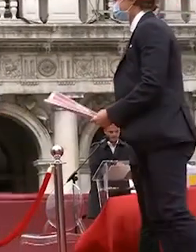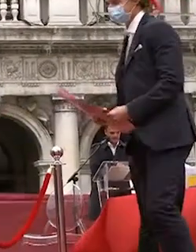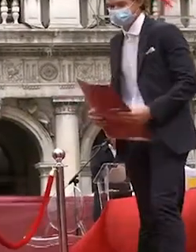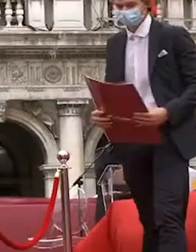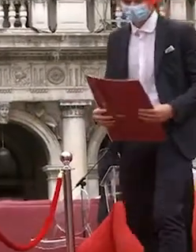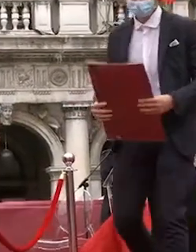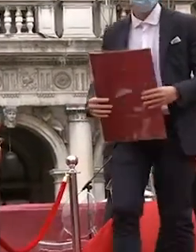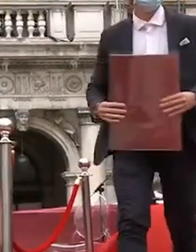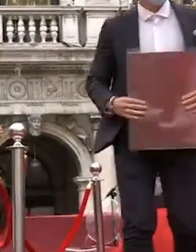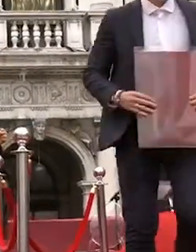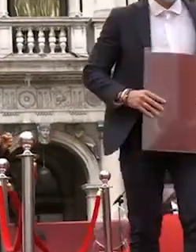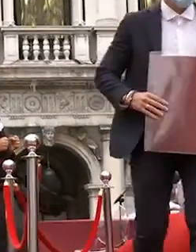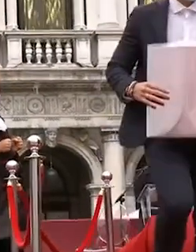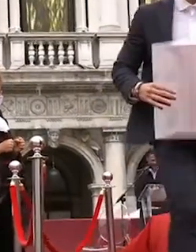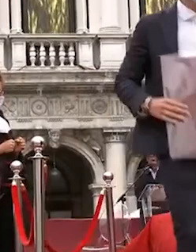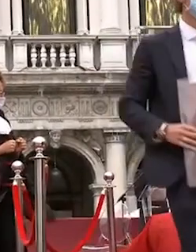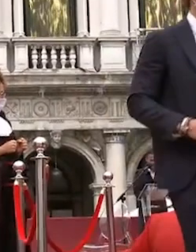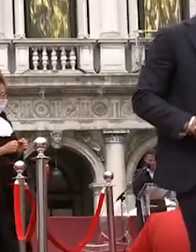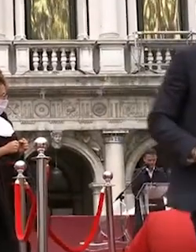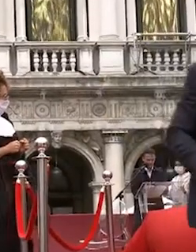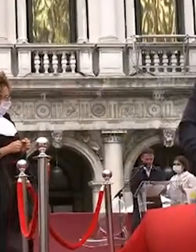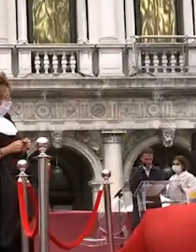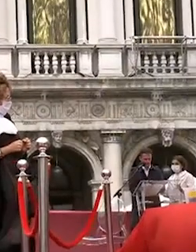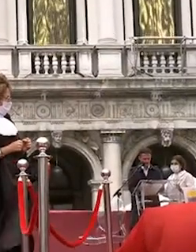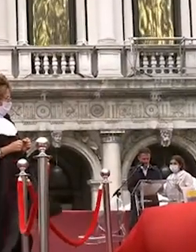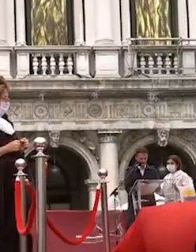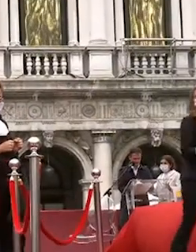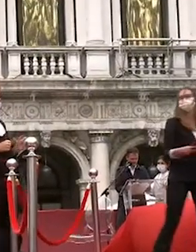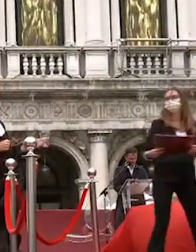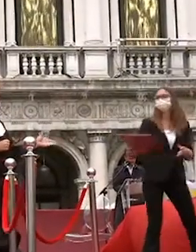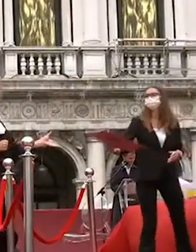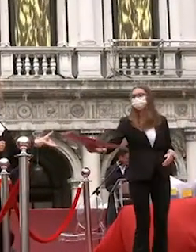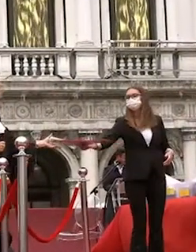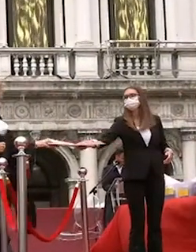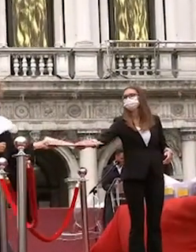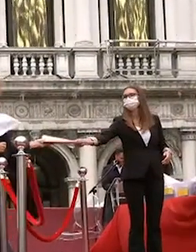sukhina italo affitto maso mazzocco